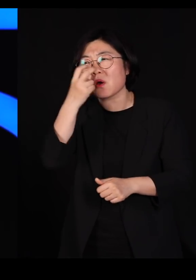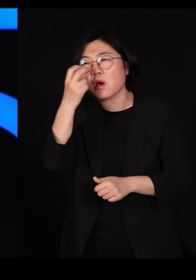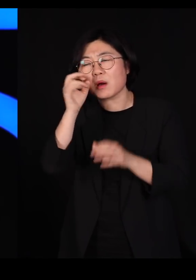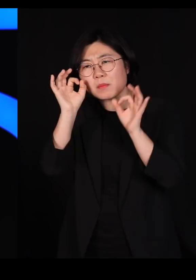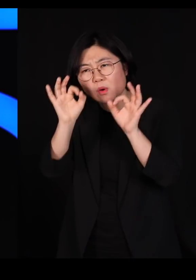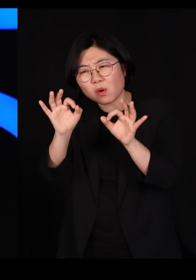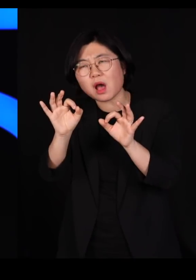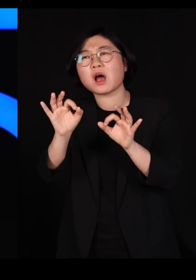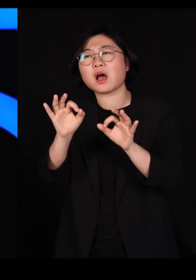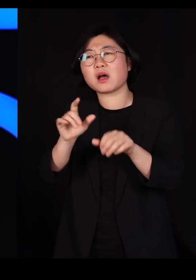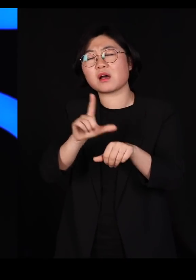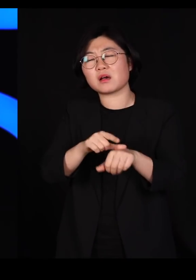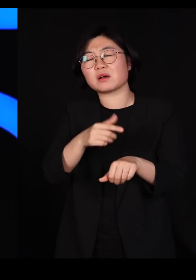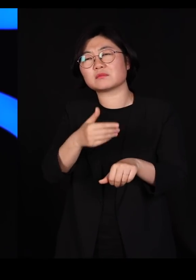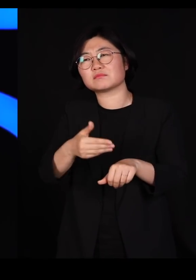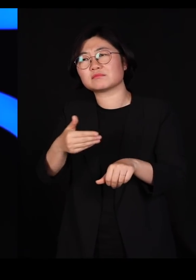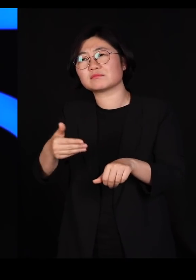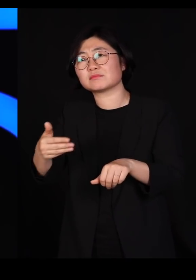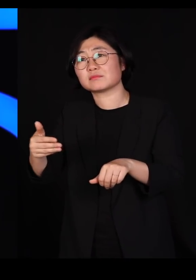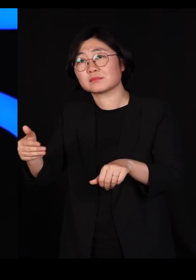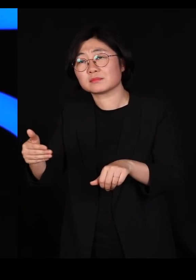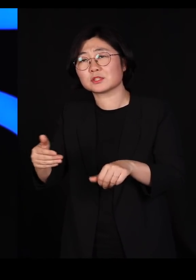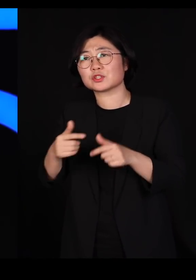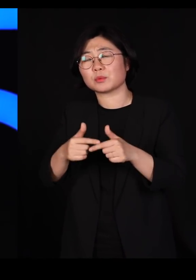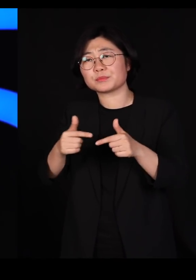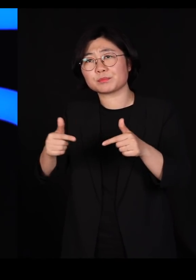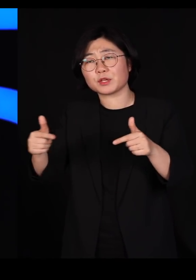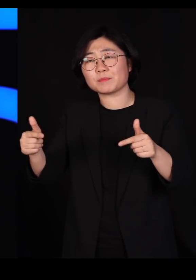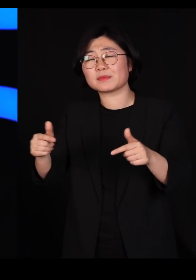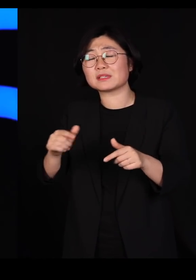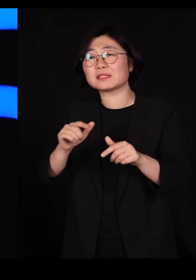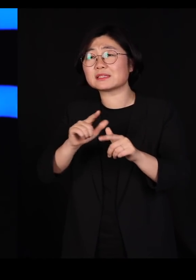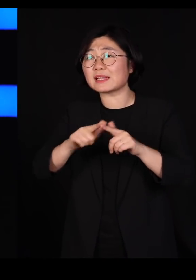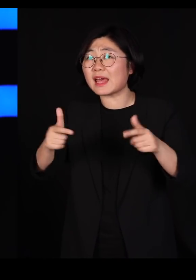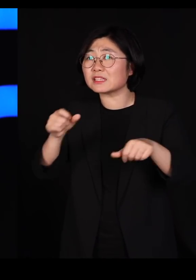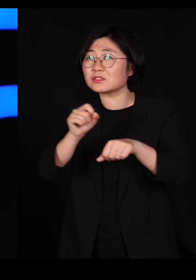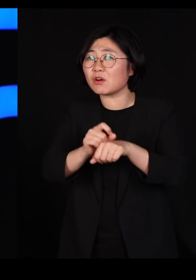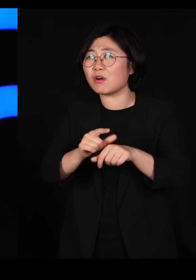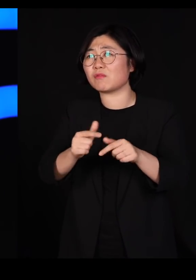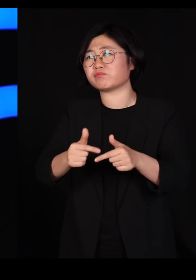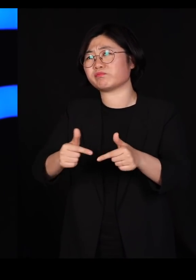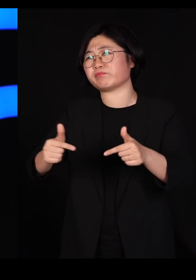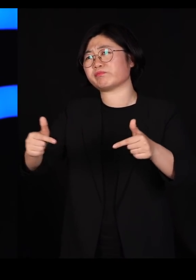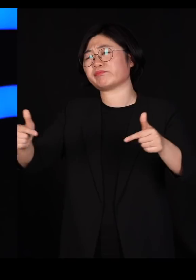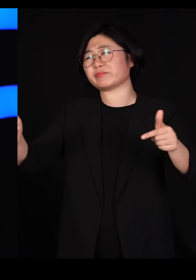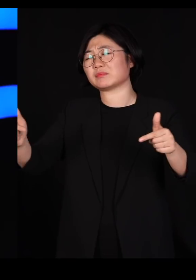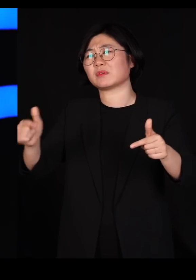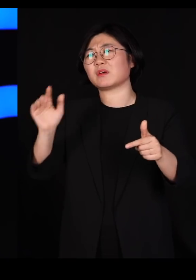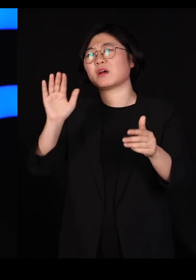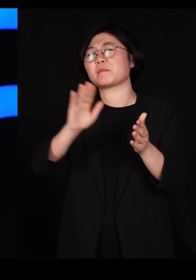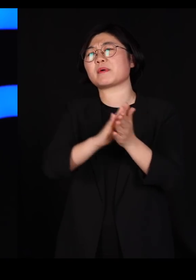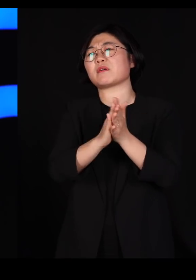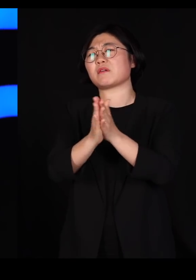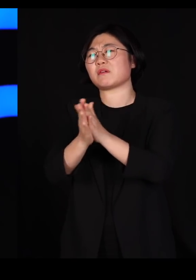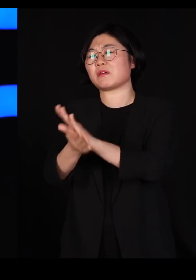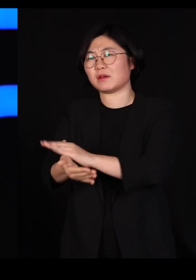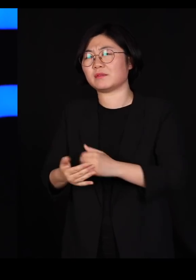시간이 가면 갈수록 점점 다양성을 늘려가는 방향으로 진화합니다 왜 그래야 되는지는 아직